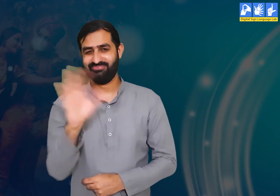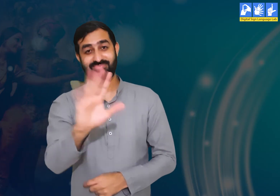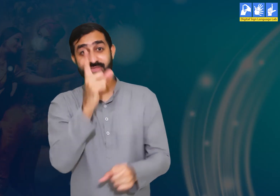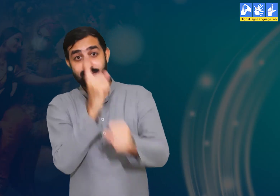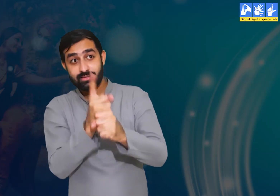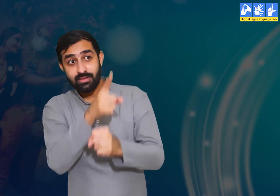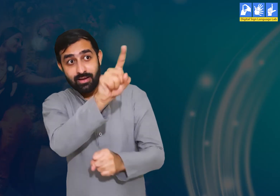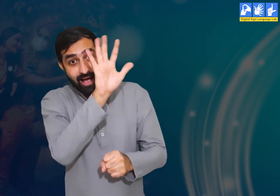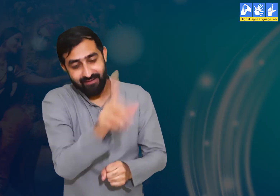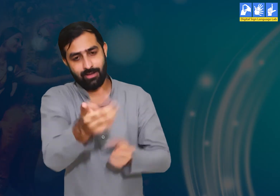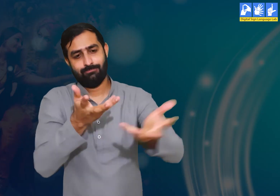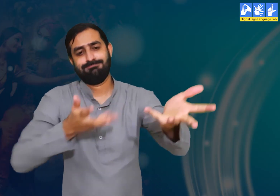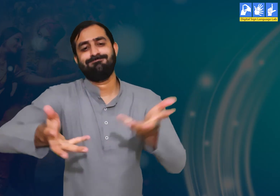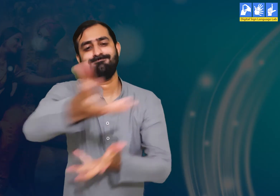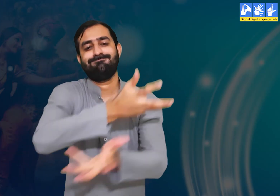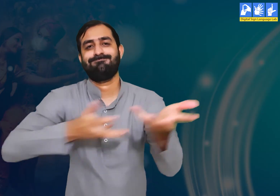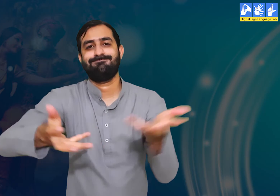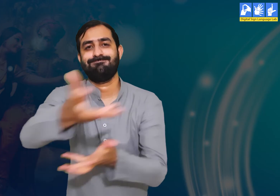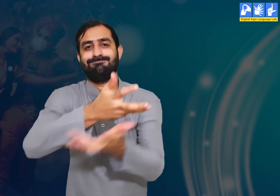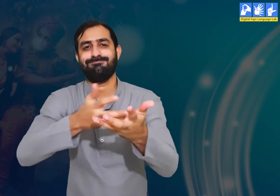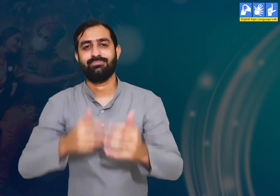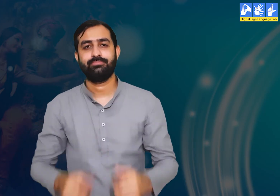यदि आपके कोई सवाल है तो आप अपने अध्यापक से पूछ सकते हैं।